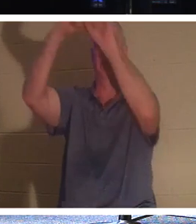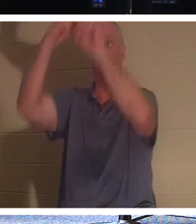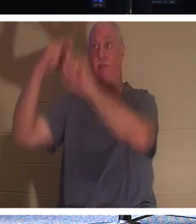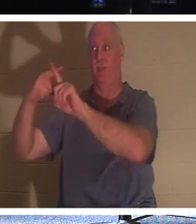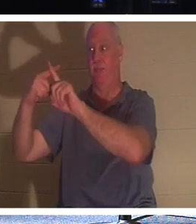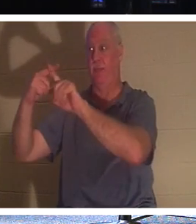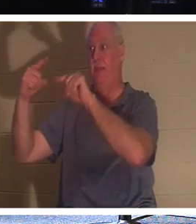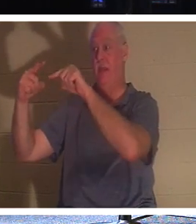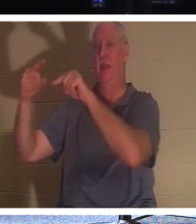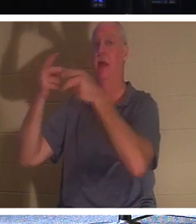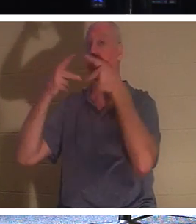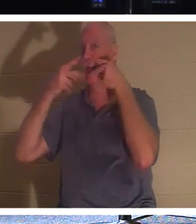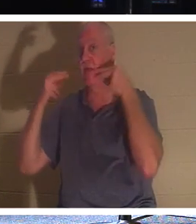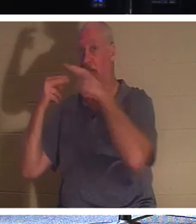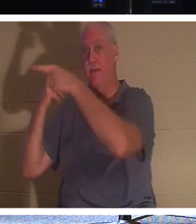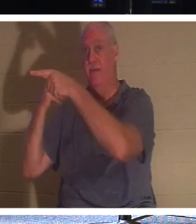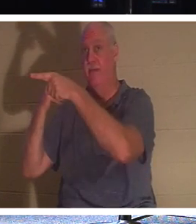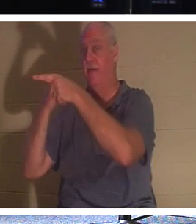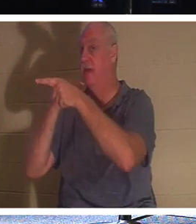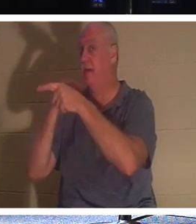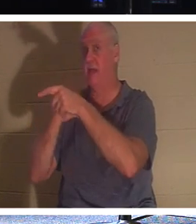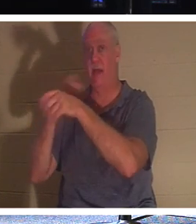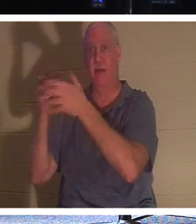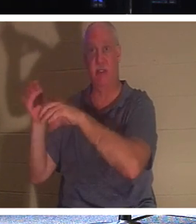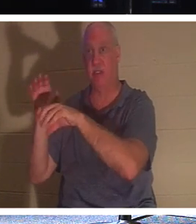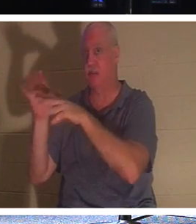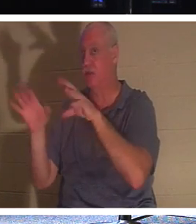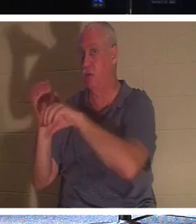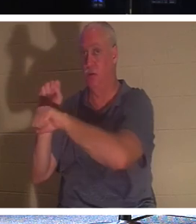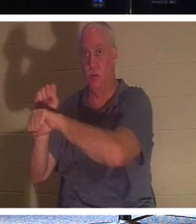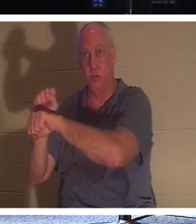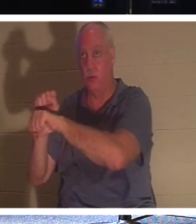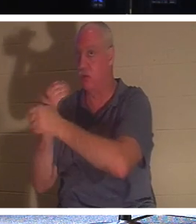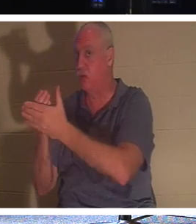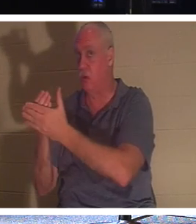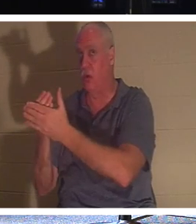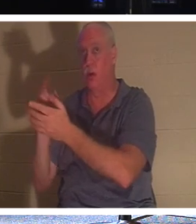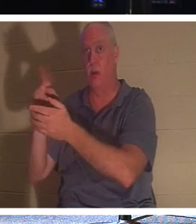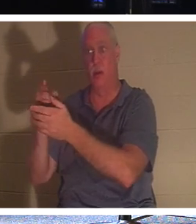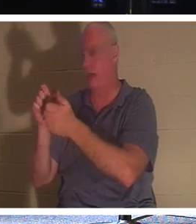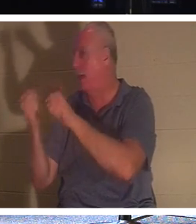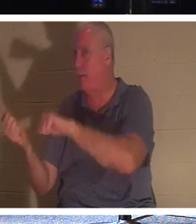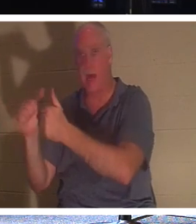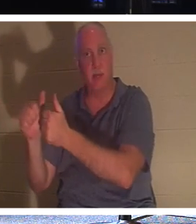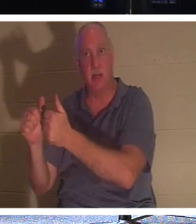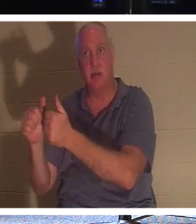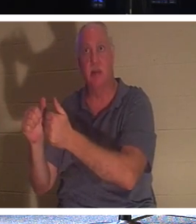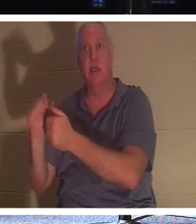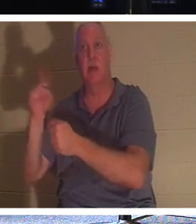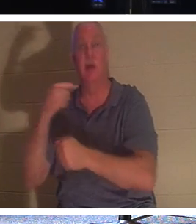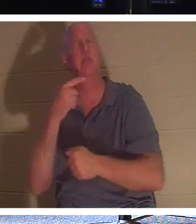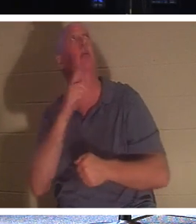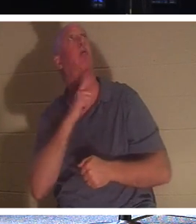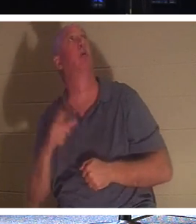그는 세례도 받지 않았습니다. 그가 한 일은 "주님, 당신의 나라에 임하실 때 저를 기억해 주십시오"라고 말한 것뿐이었습니다. 그리고